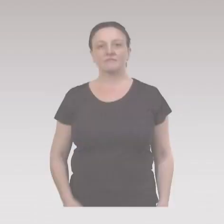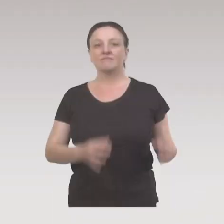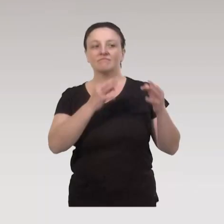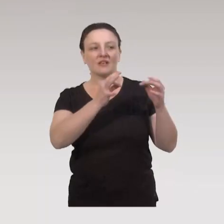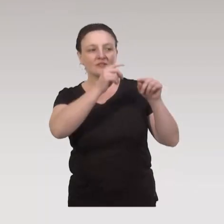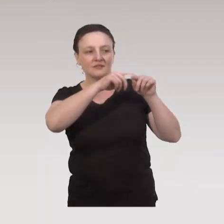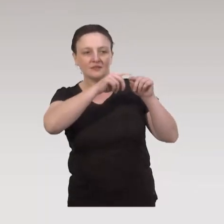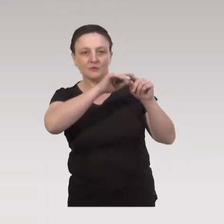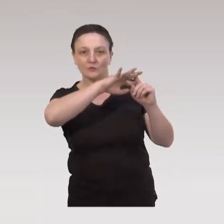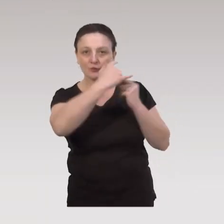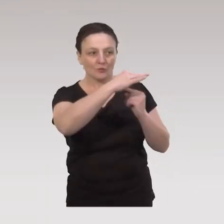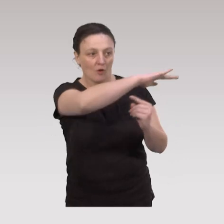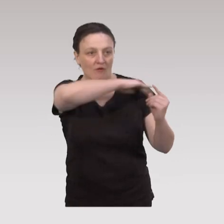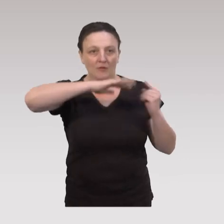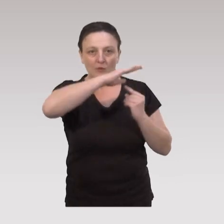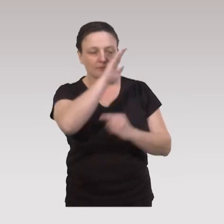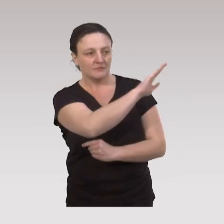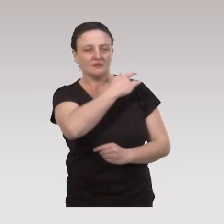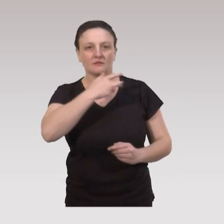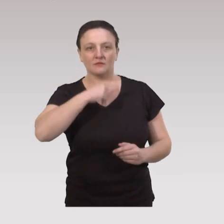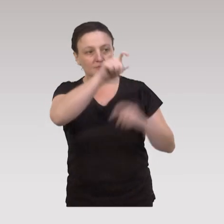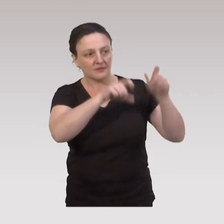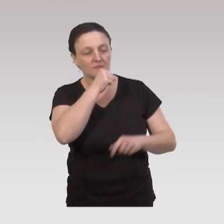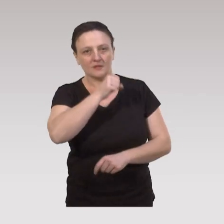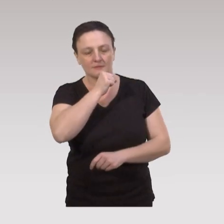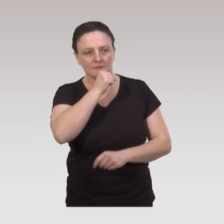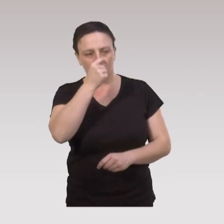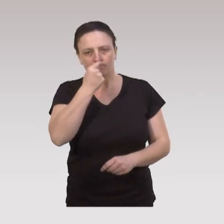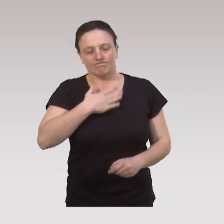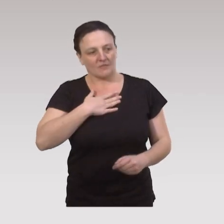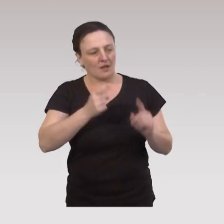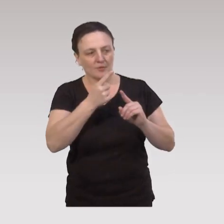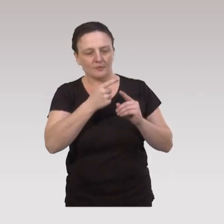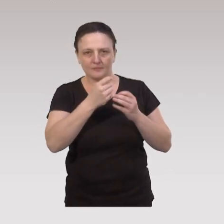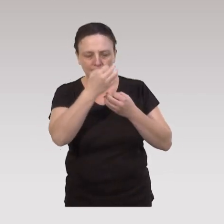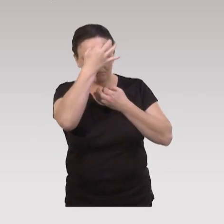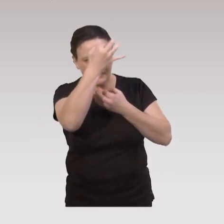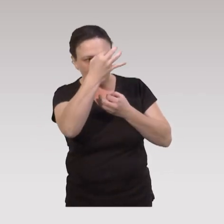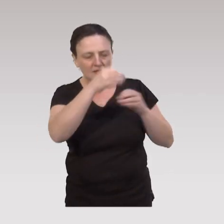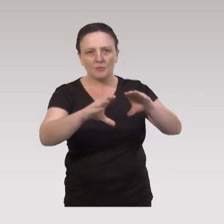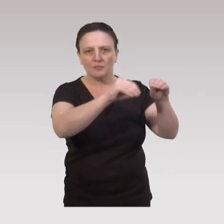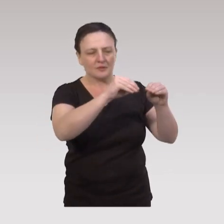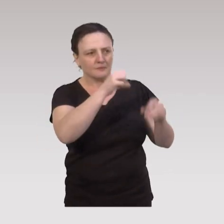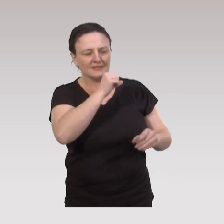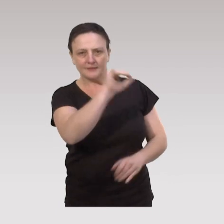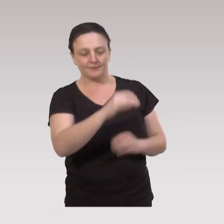Quand on parle de déterminants sociaux environnementaux de la santé des aînés, il est important de repréciser la population des aînés.